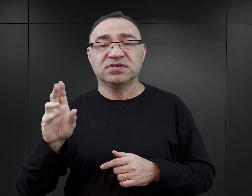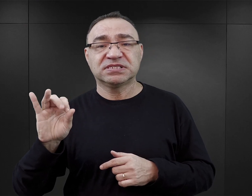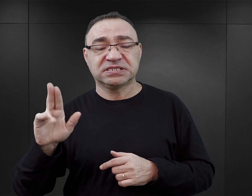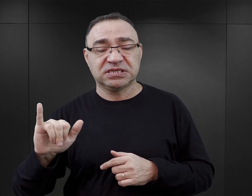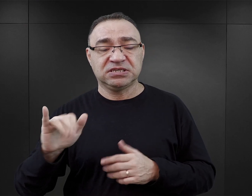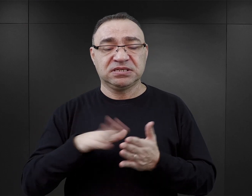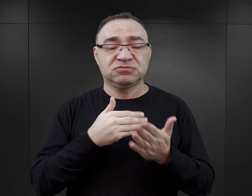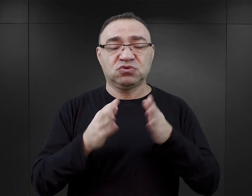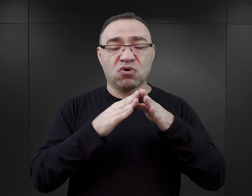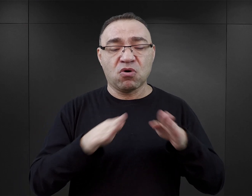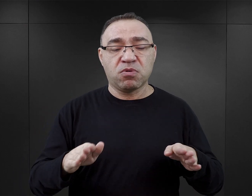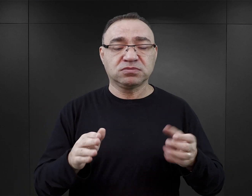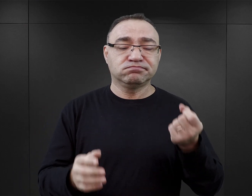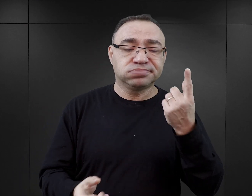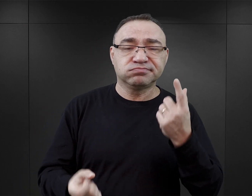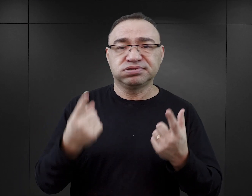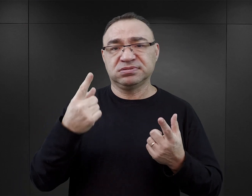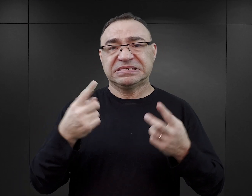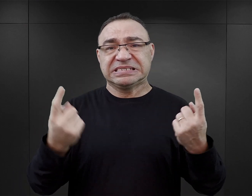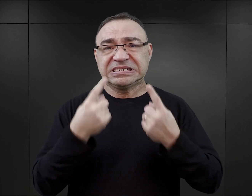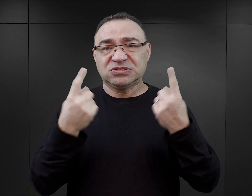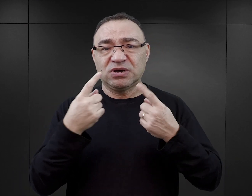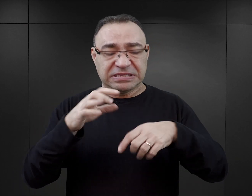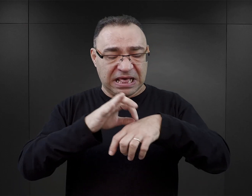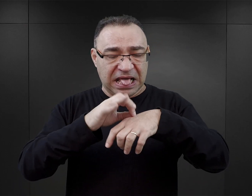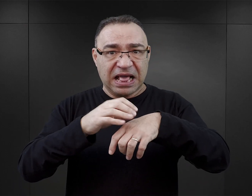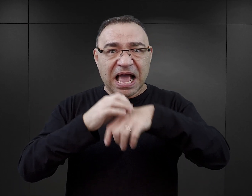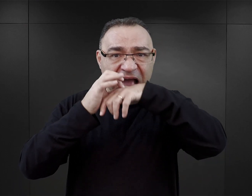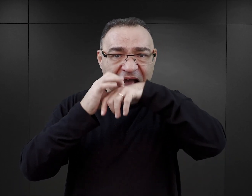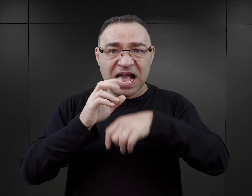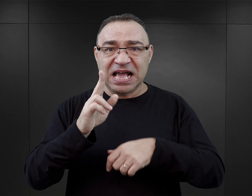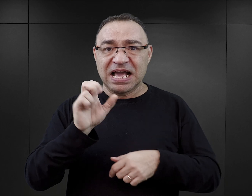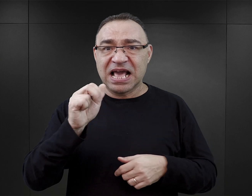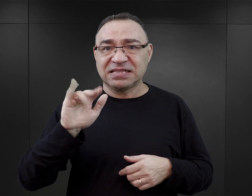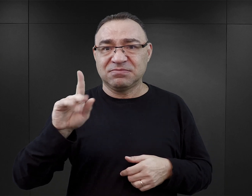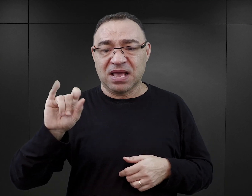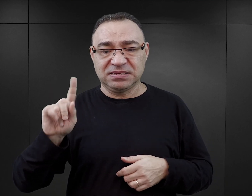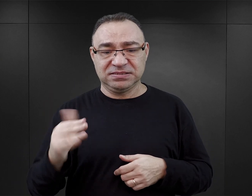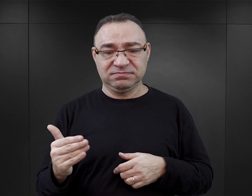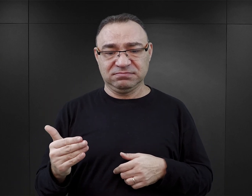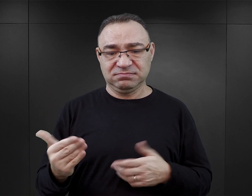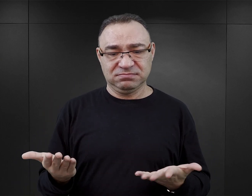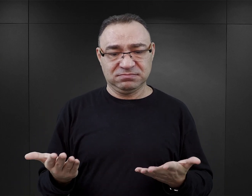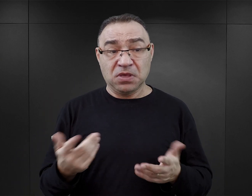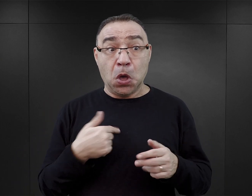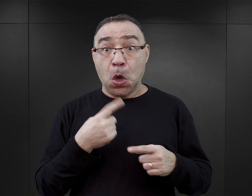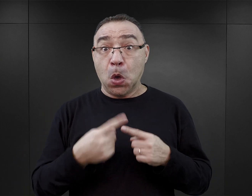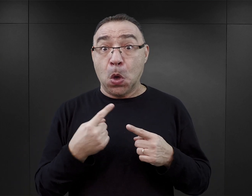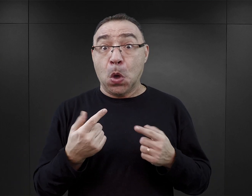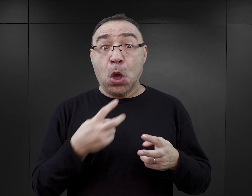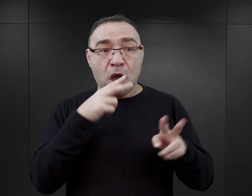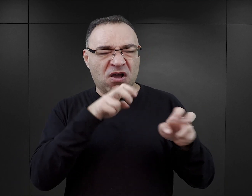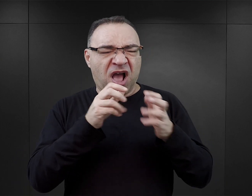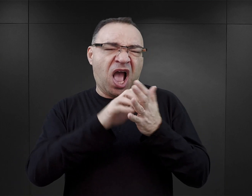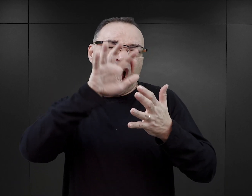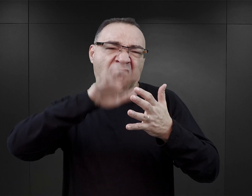o tym, że w obozie zdarzały się przypadki kanibalizmu, to oczywiście w książce jest to wykorzystane i wyolbrzymione.